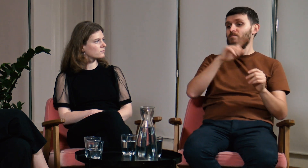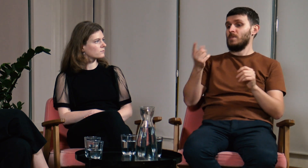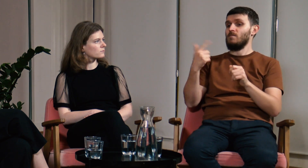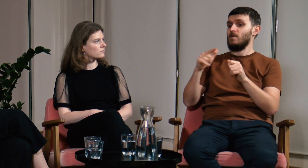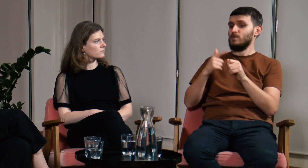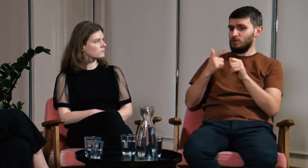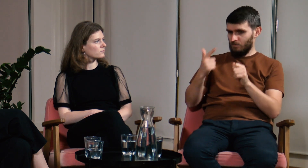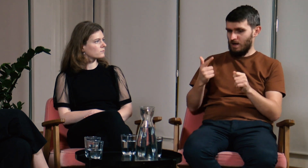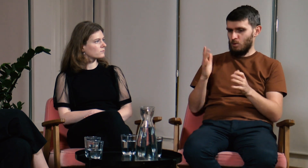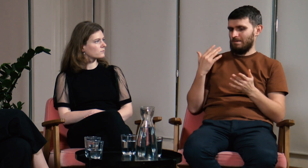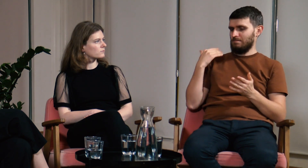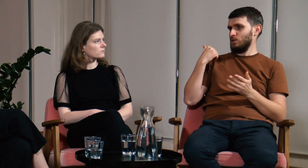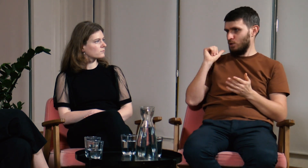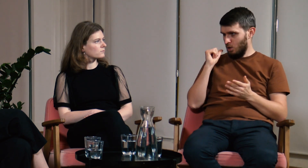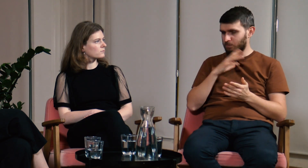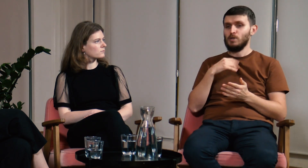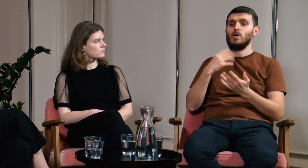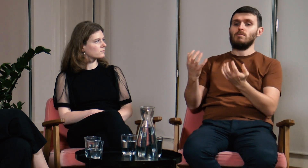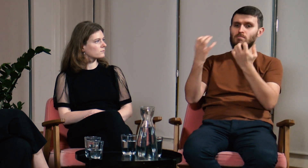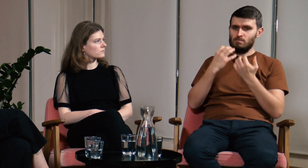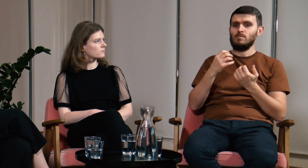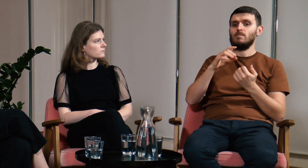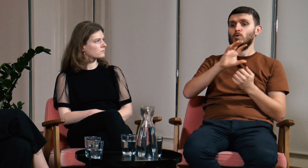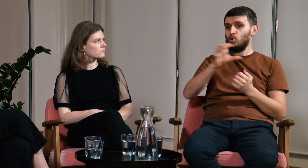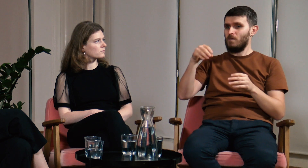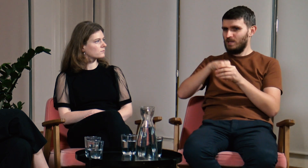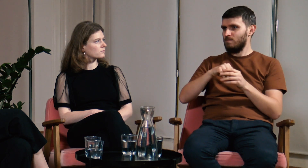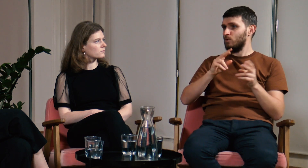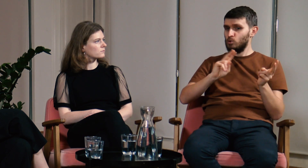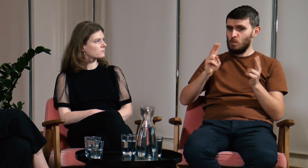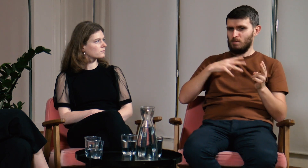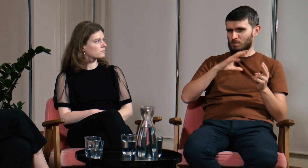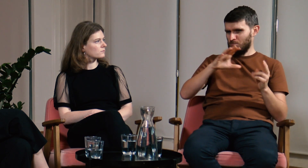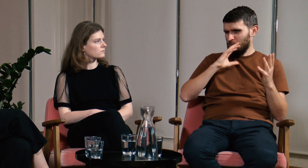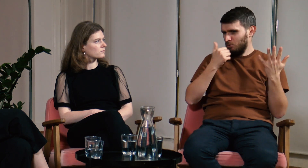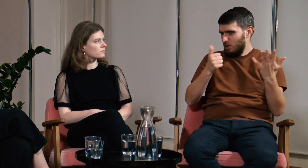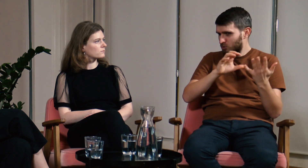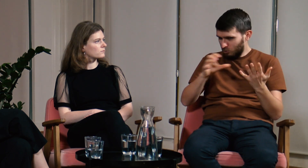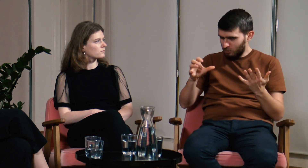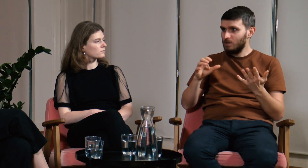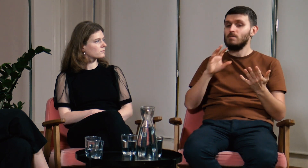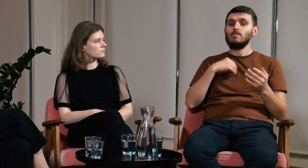Za to w roku 2022, w zeszłym roku, podzieliliśmy uczestników na 6 grup tłumaczeniowych.